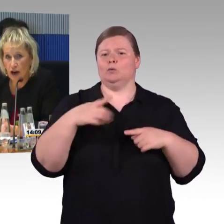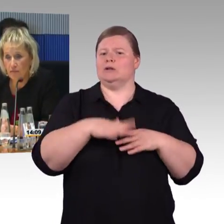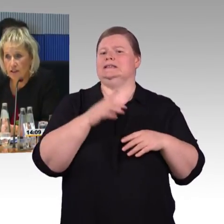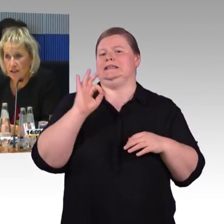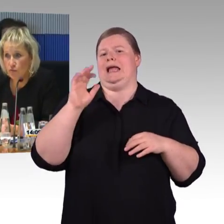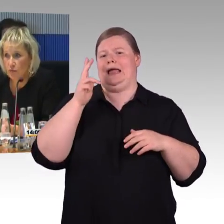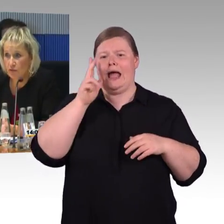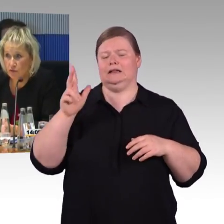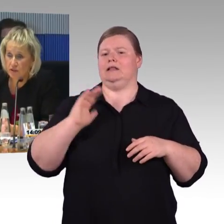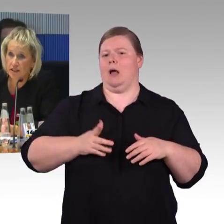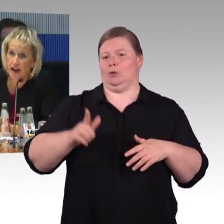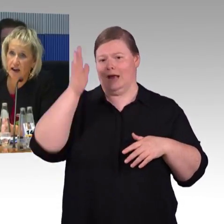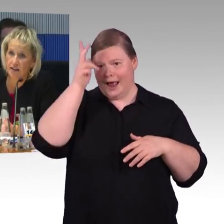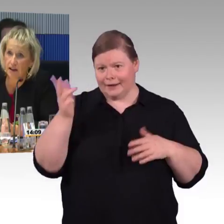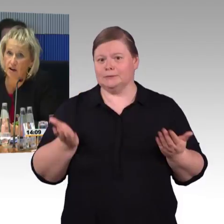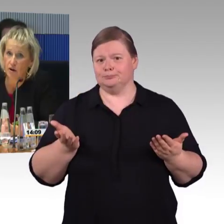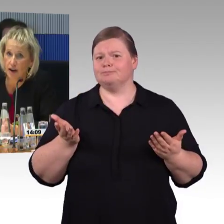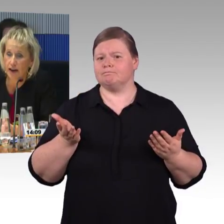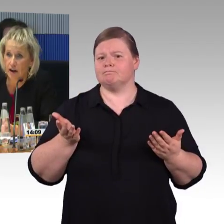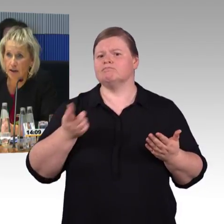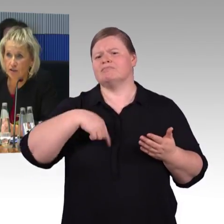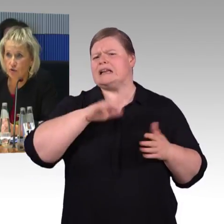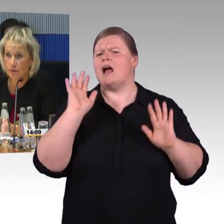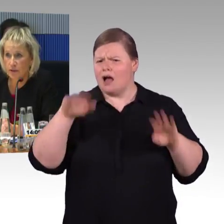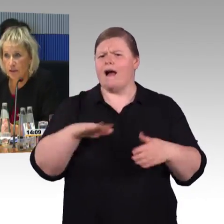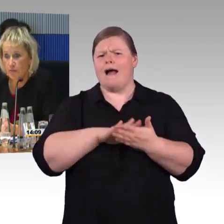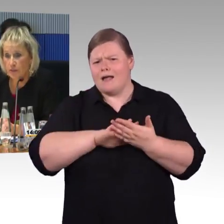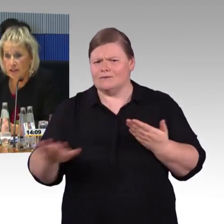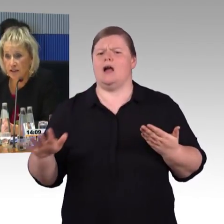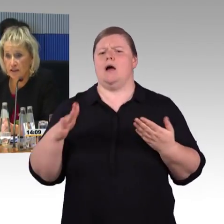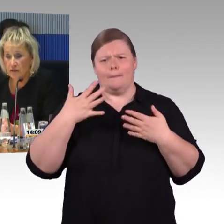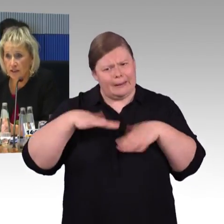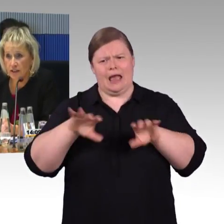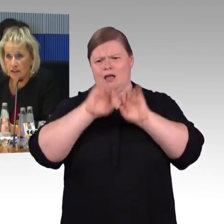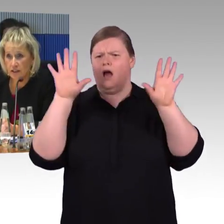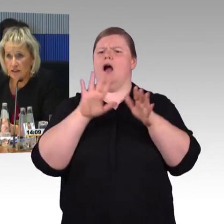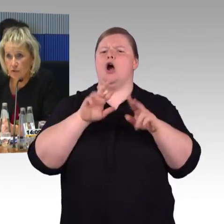und haben seit nunmehr 15 Jahren auch eine Arbeitsgruppe mit Vertretern,